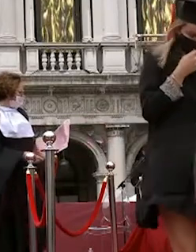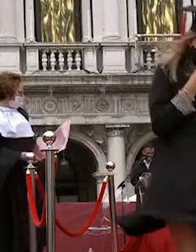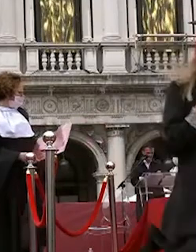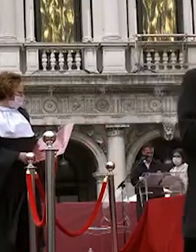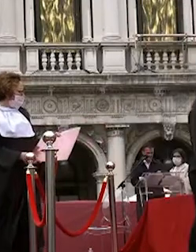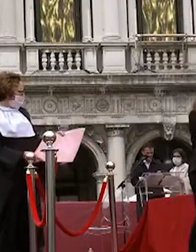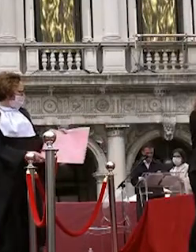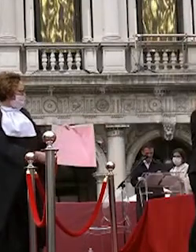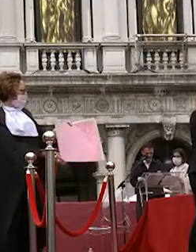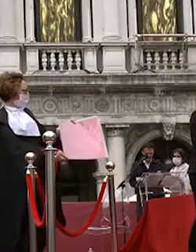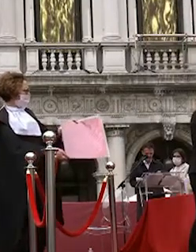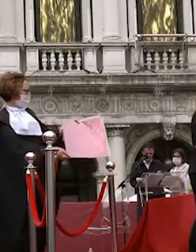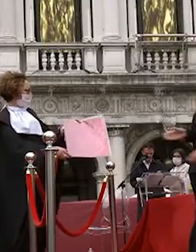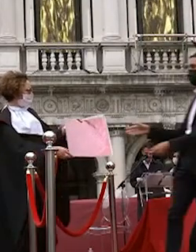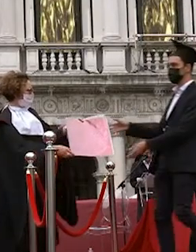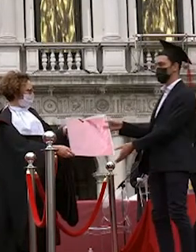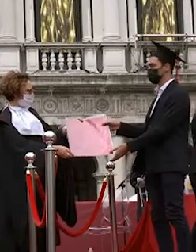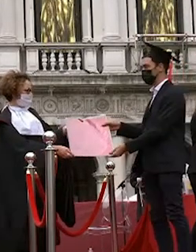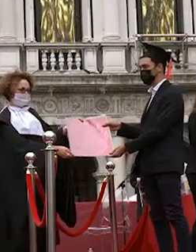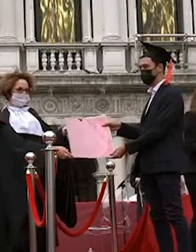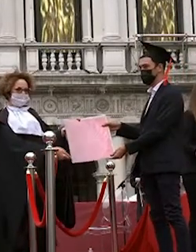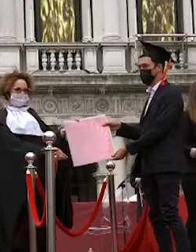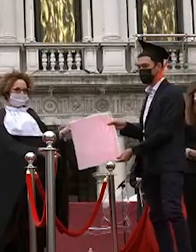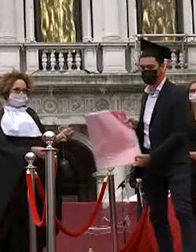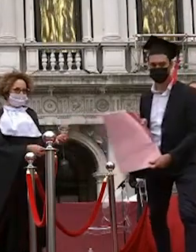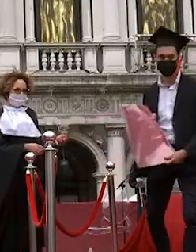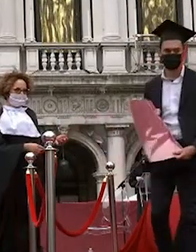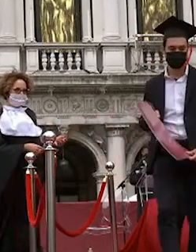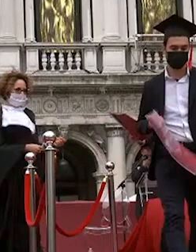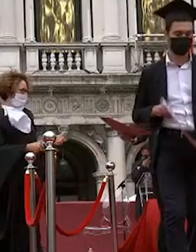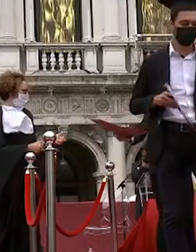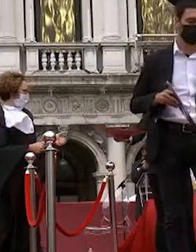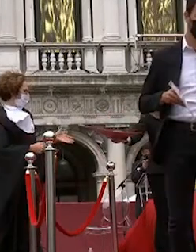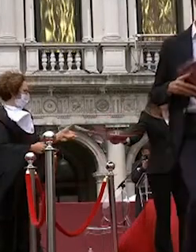alessandra cruz dias sarà pivato